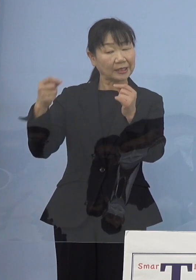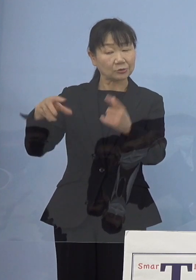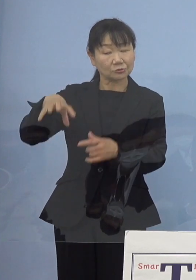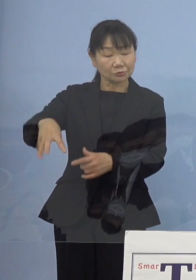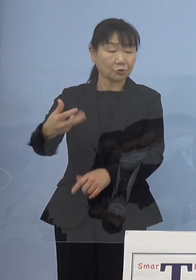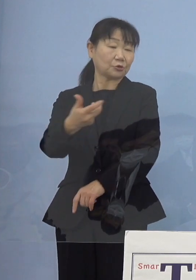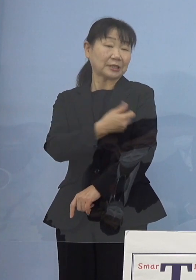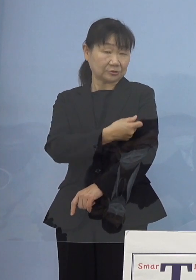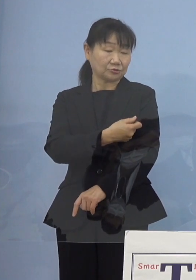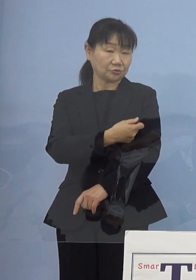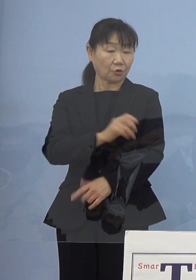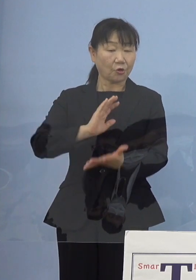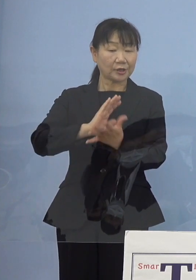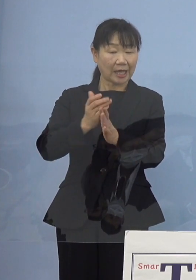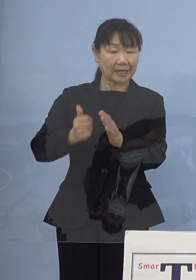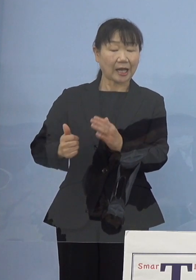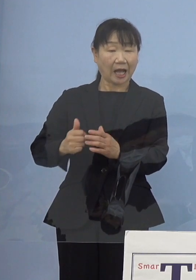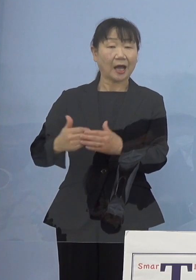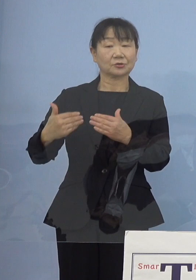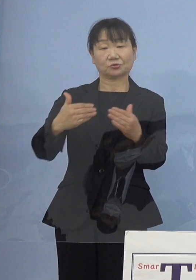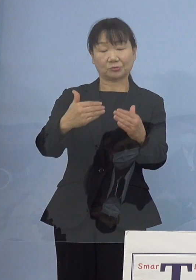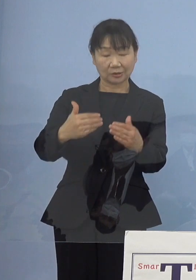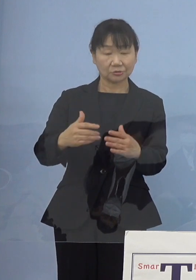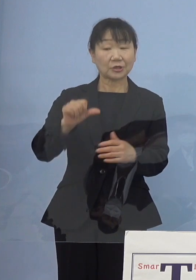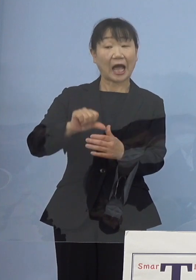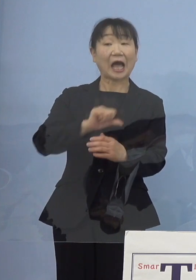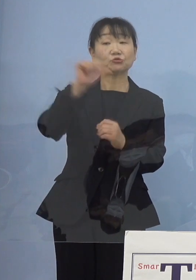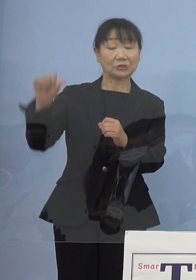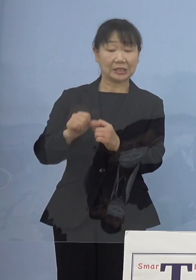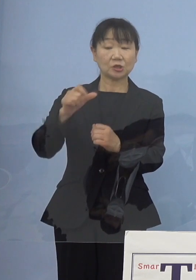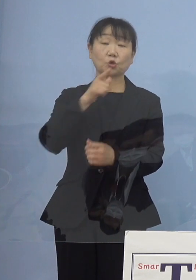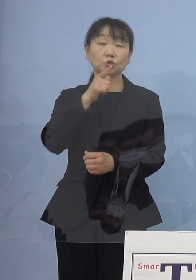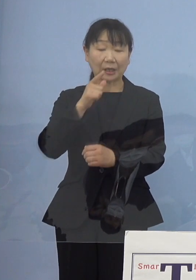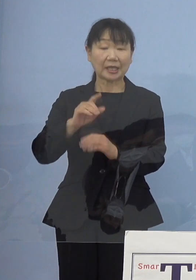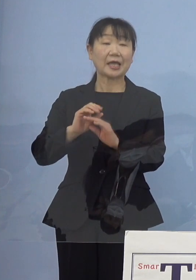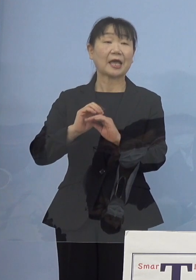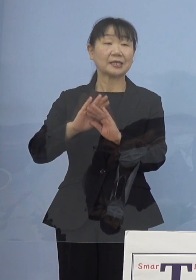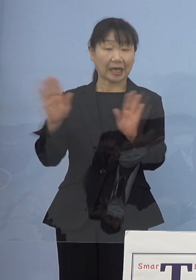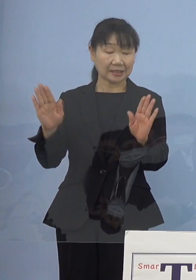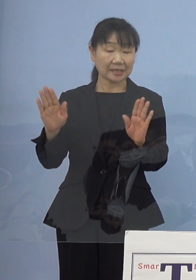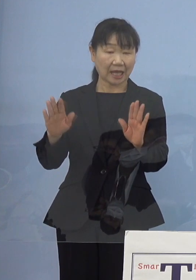あるいは県が主導する「アスティとくしま」などでやっていた 大規模集団接種